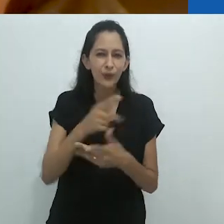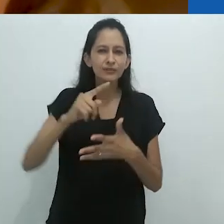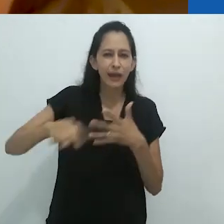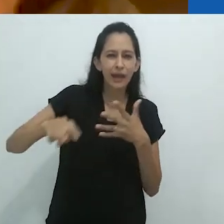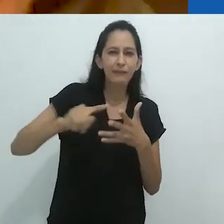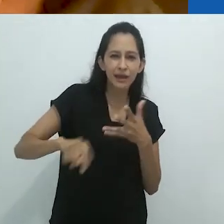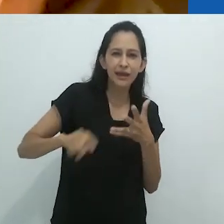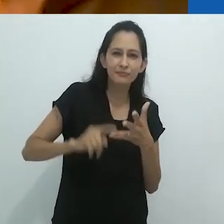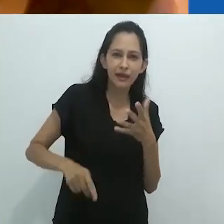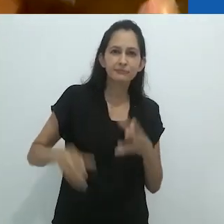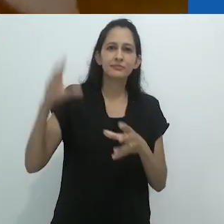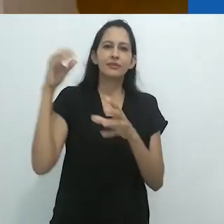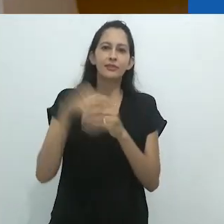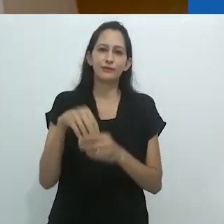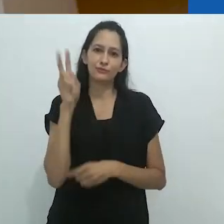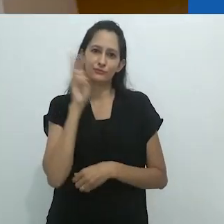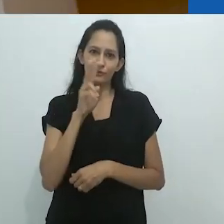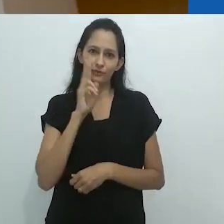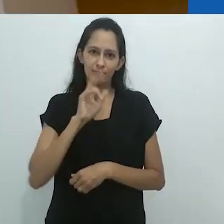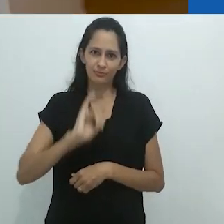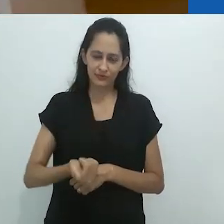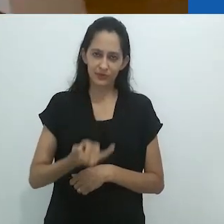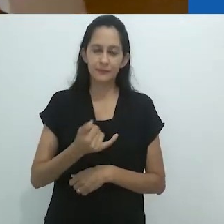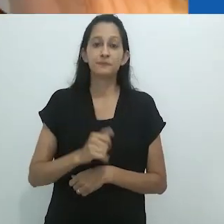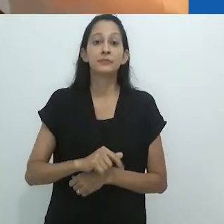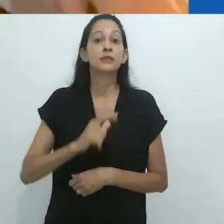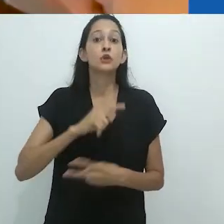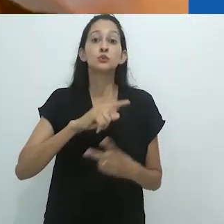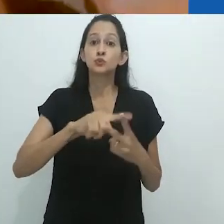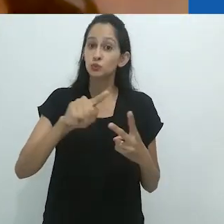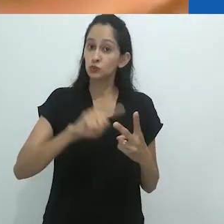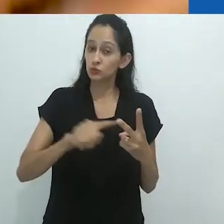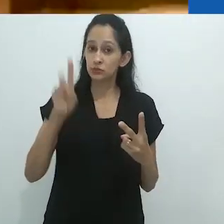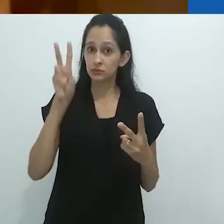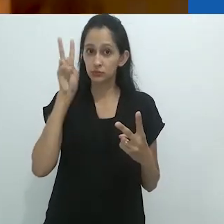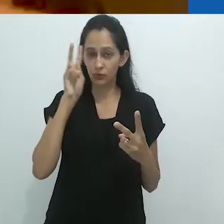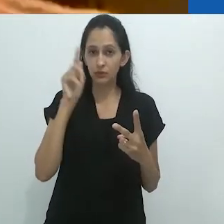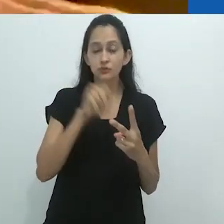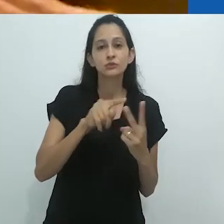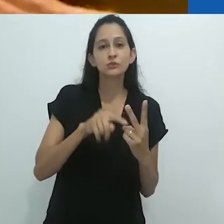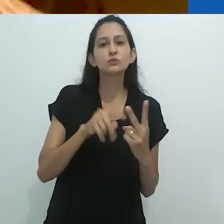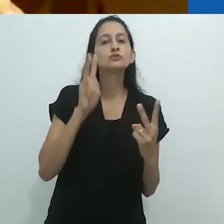colocar em suas histórias. Ele tem duas histórias de rádio sobre